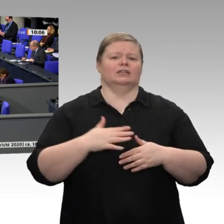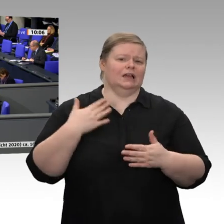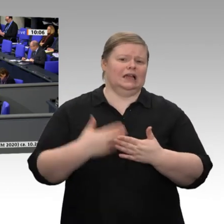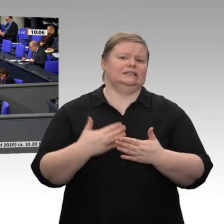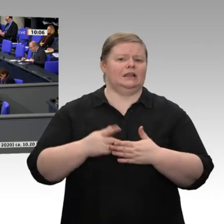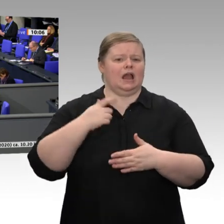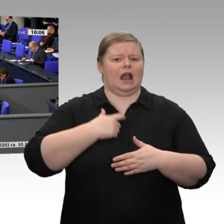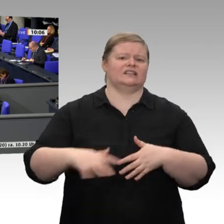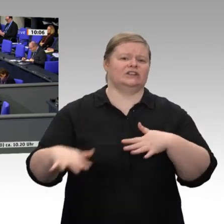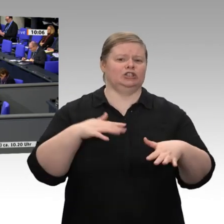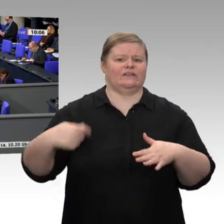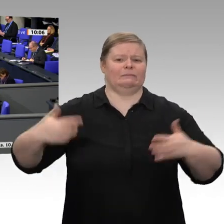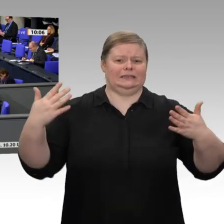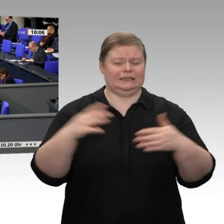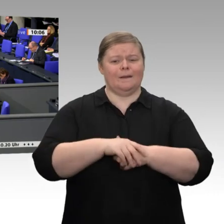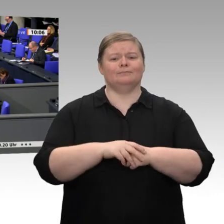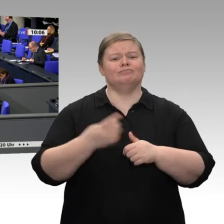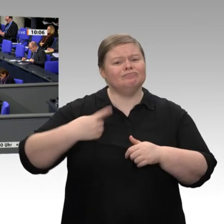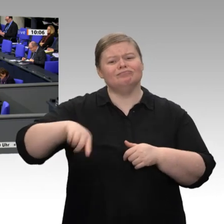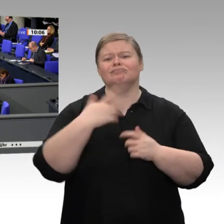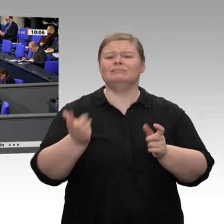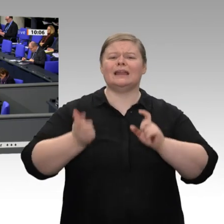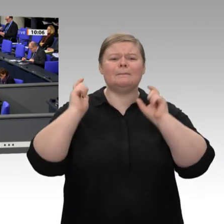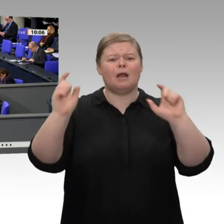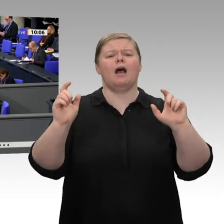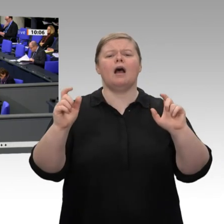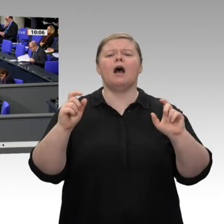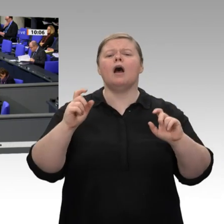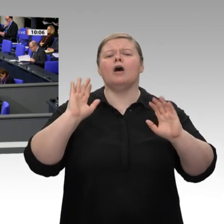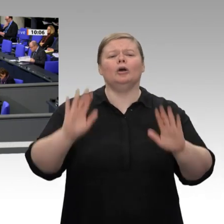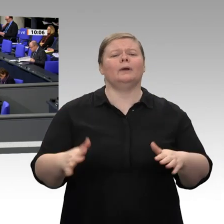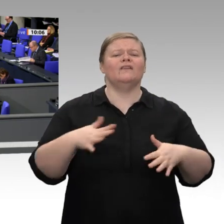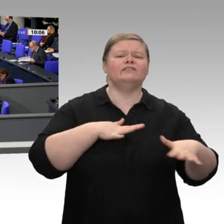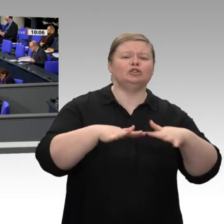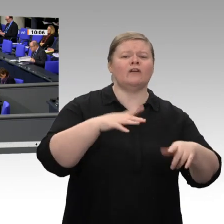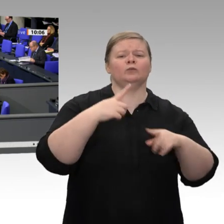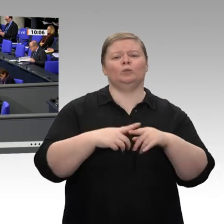wenn die Arbeitslosenzahlen steigen. Wenn wir im Moment über die Ticker mitbekommen,